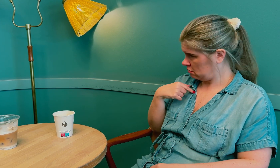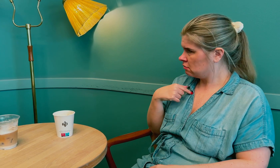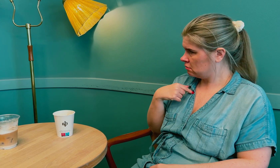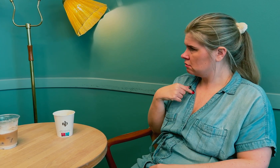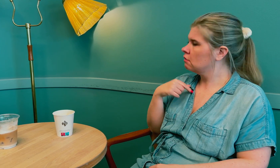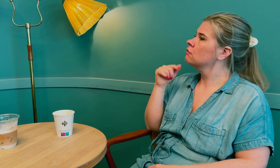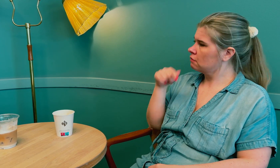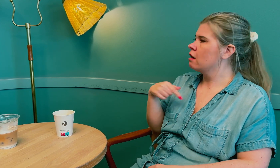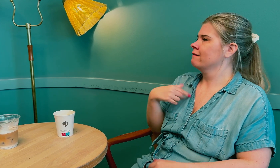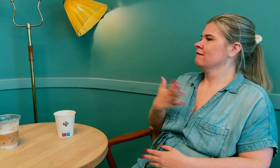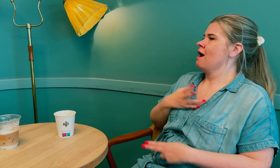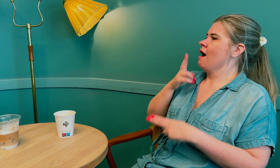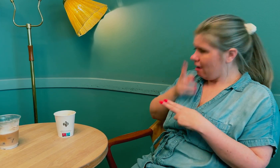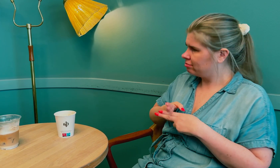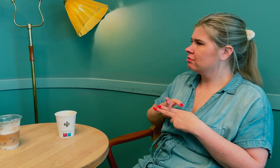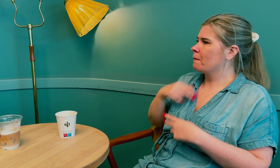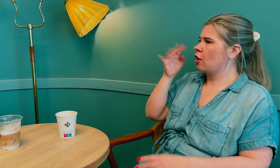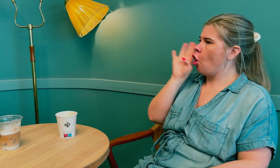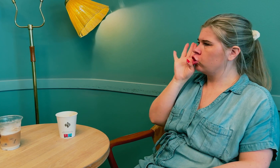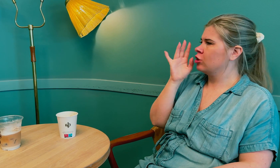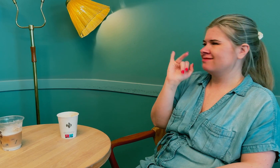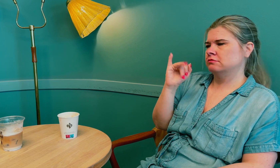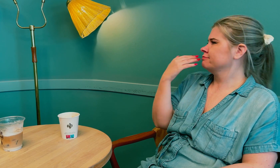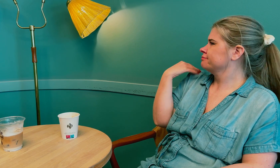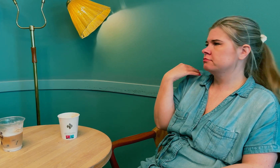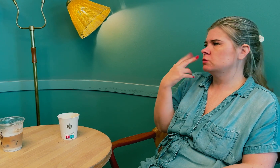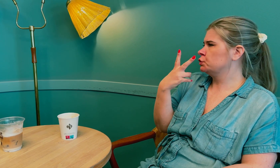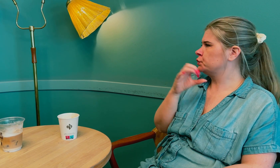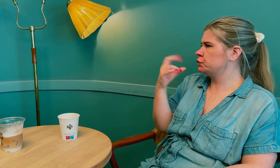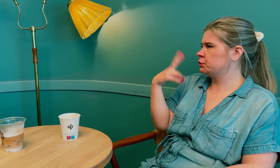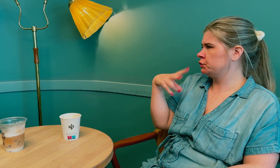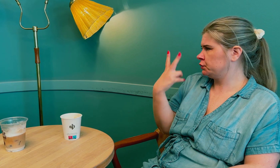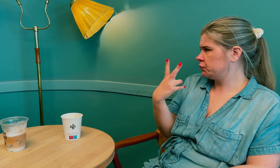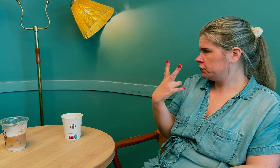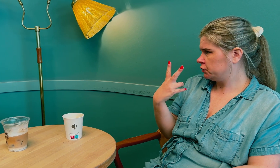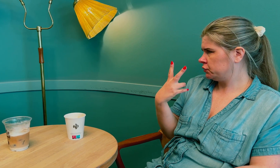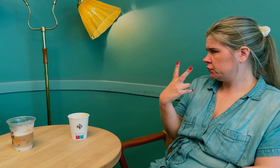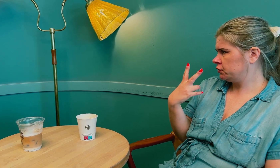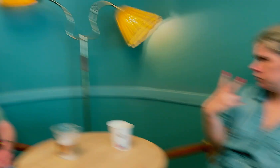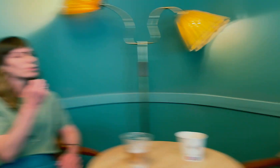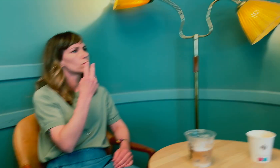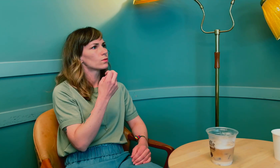Jeg ble overrasket, men fornøyd med å endelig bli hørt. Det var i 2022.